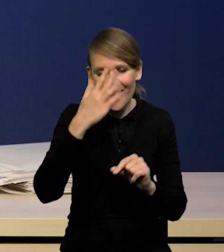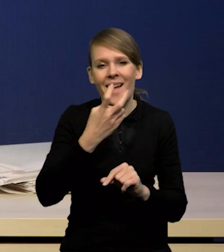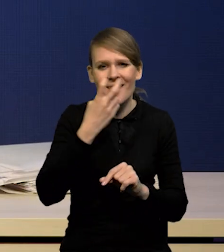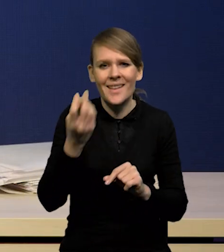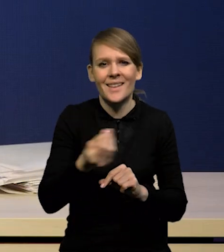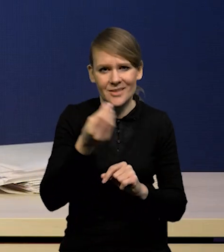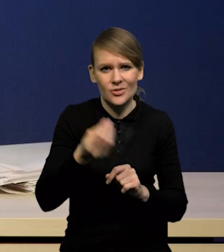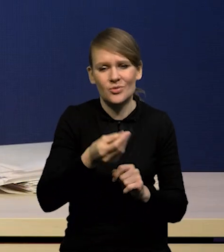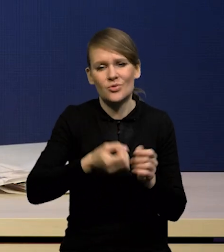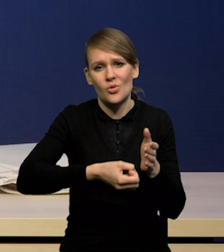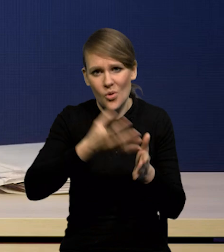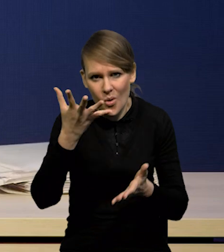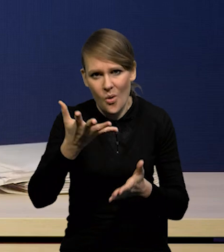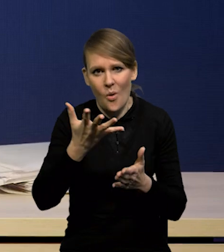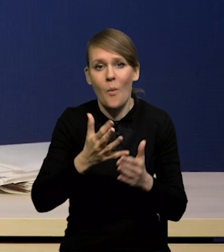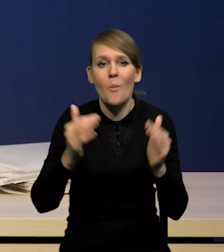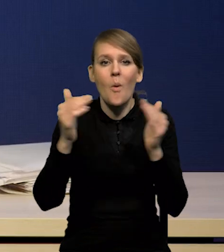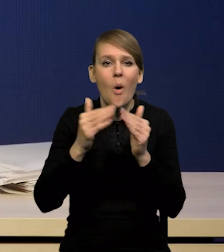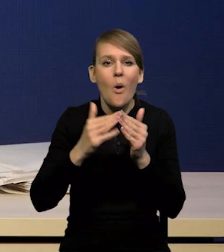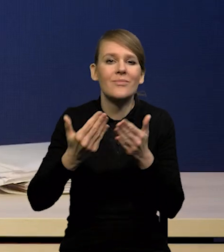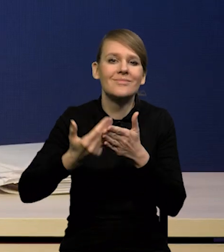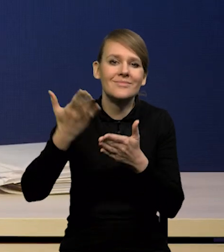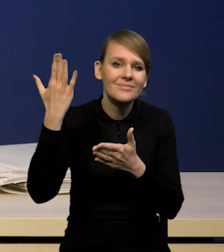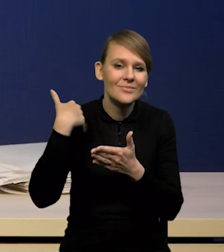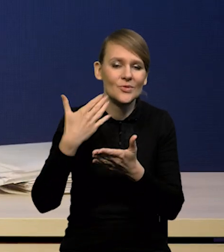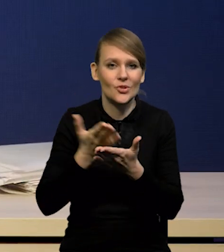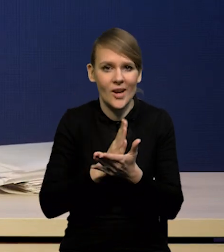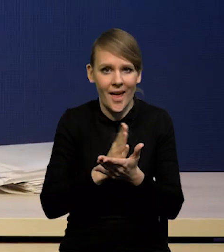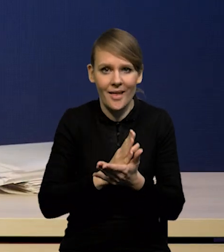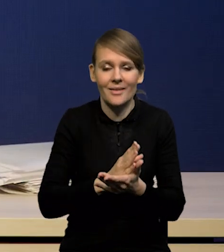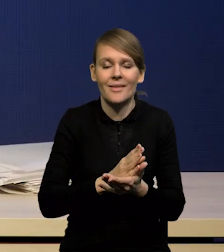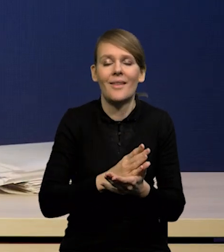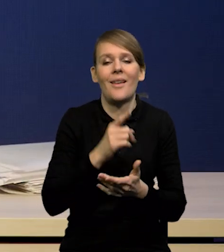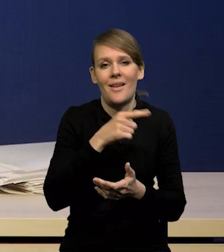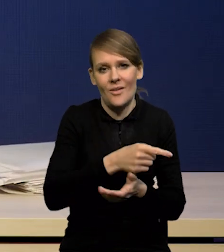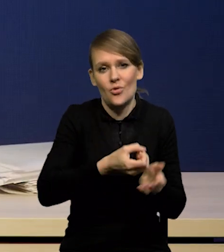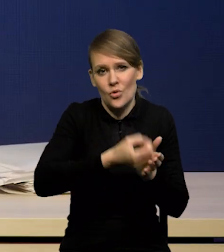bardzo wysokie w stosunku do długoletnich średnich, ale znacznie niższe, niż przed rokiem